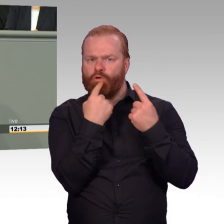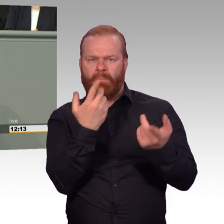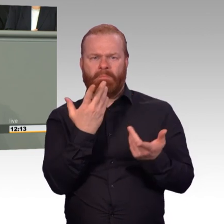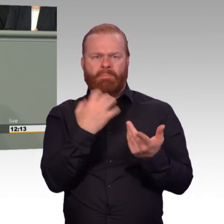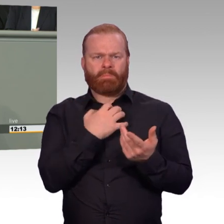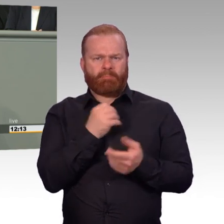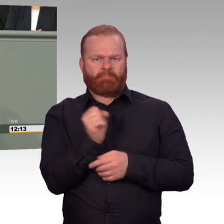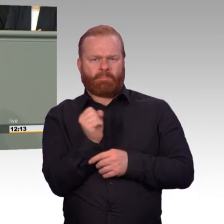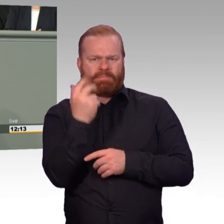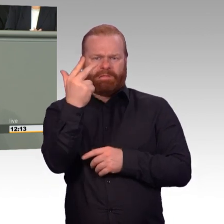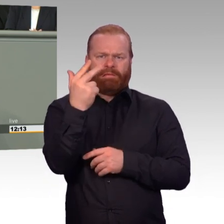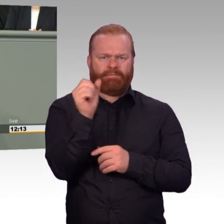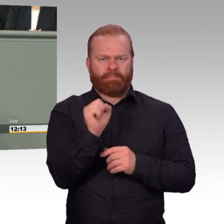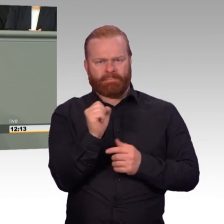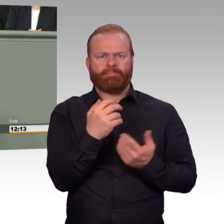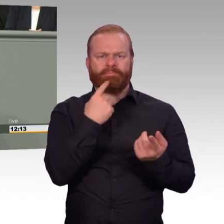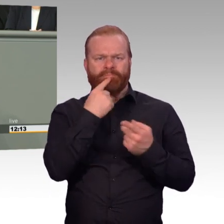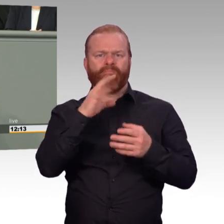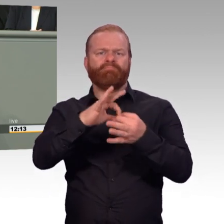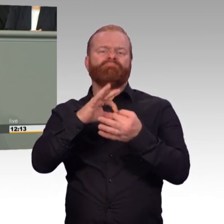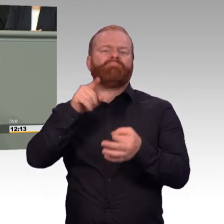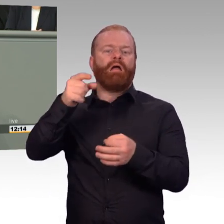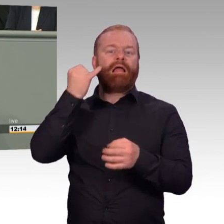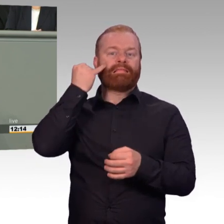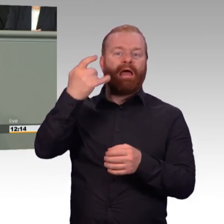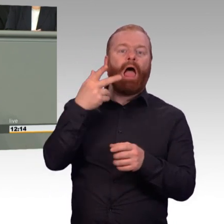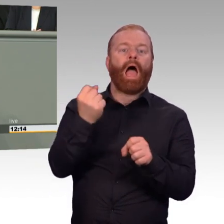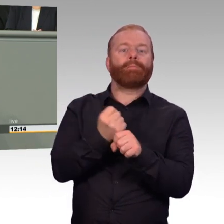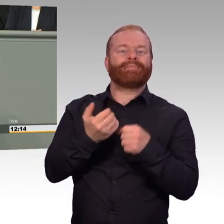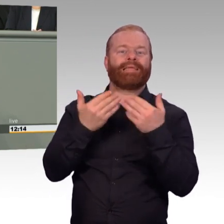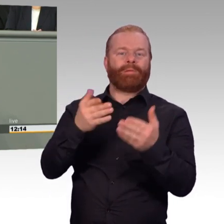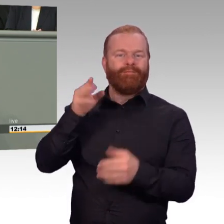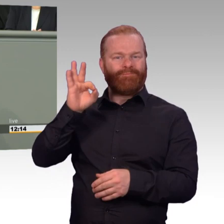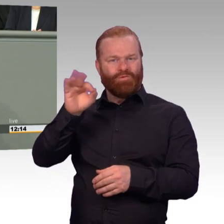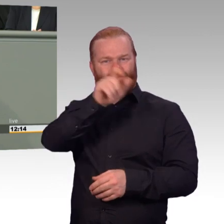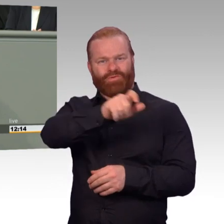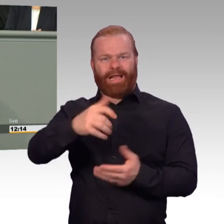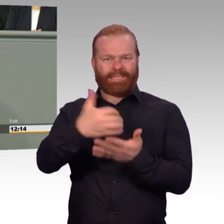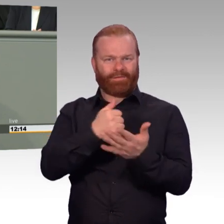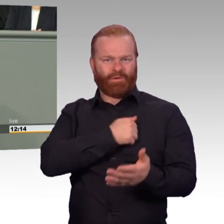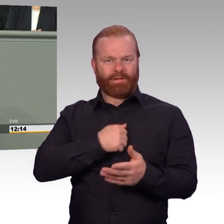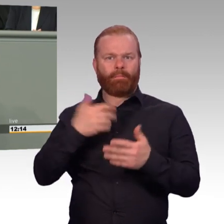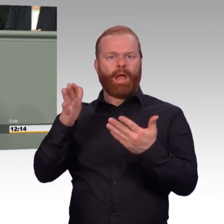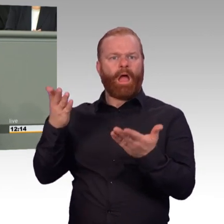für die Sicherheit unseres Landes tragen. (Beifall) Ich komme zum Abschluss noch einmal zurück